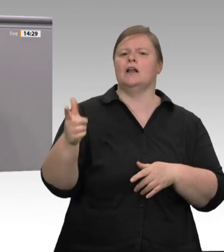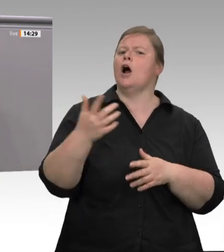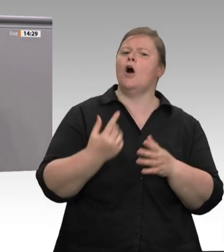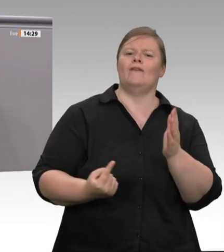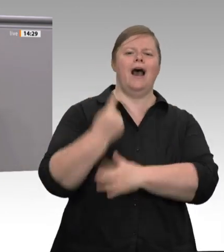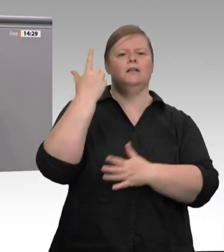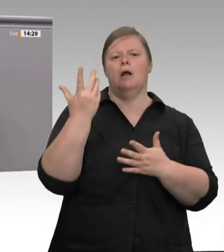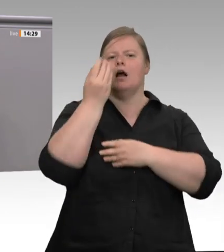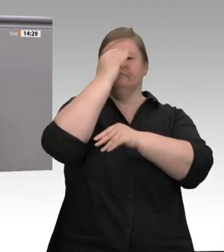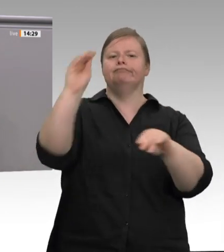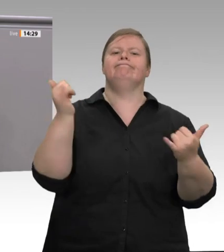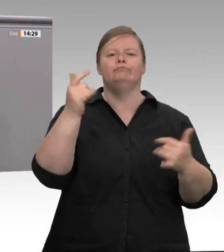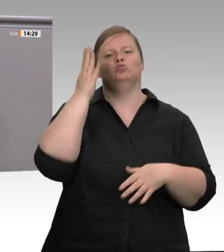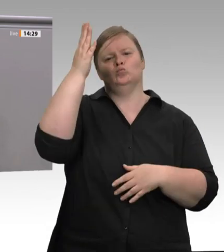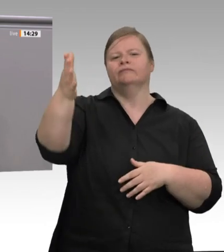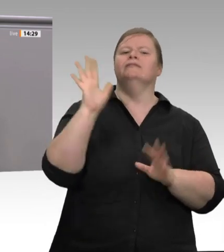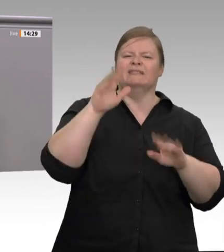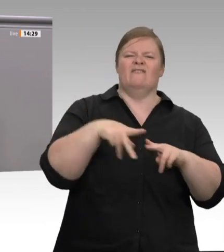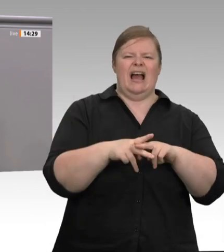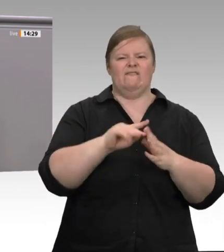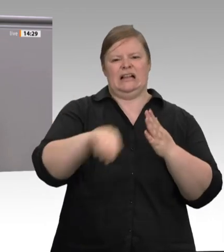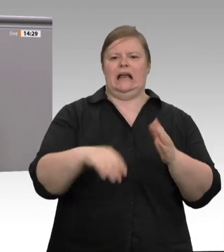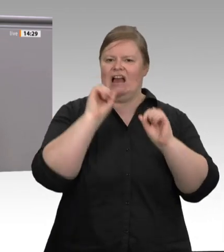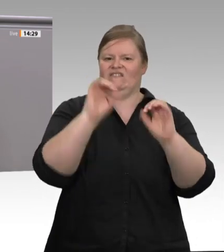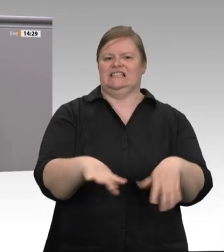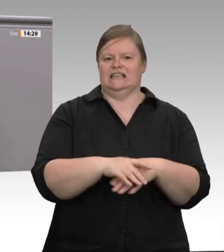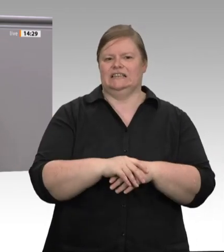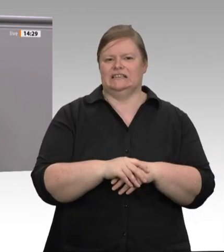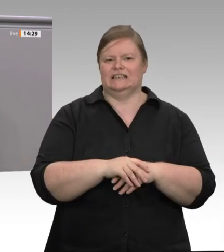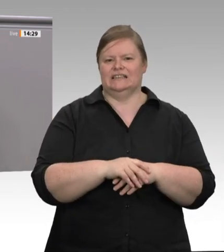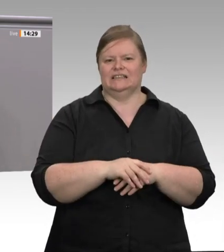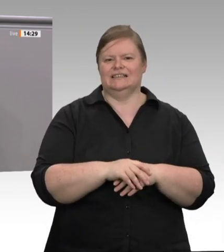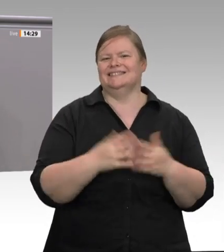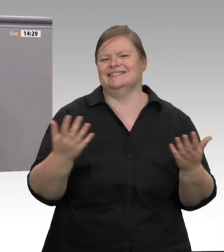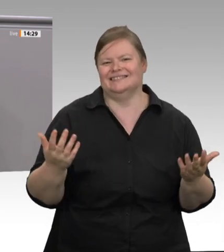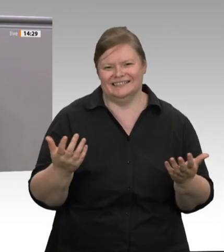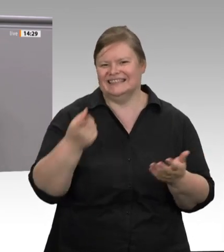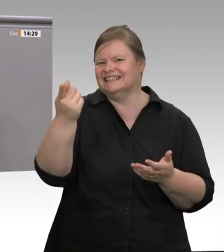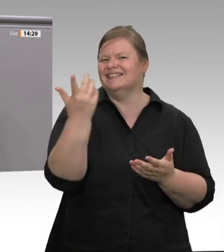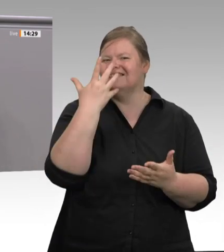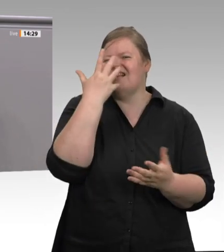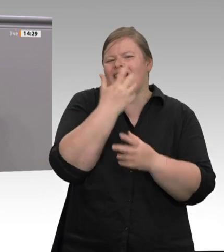Die Antwort darauf kann nur sein: Die Zeit für freiwillige Selbstverpflichtung ist schon lange vorbei.